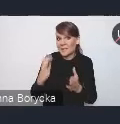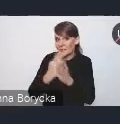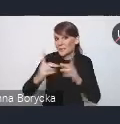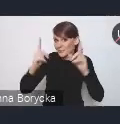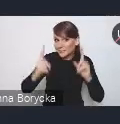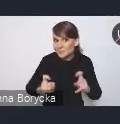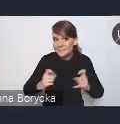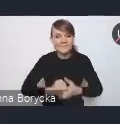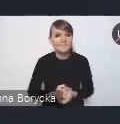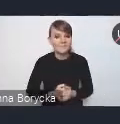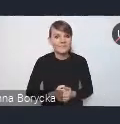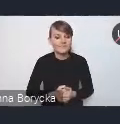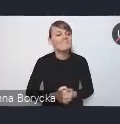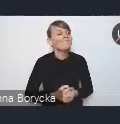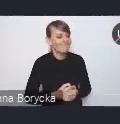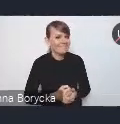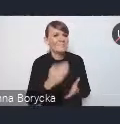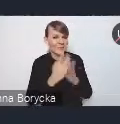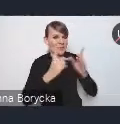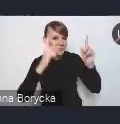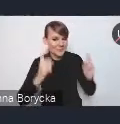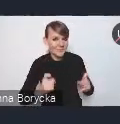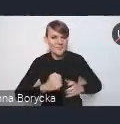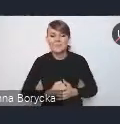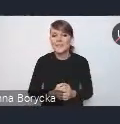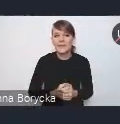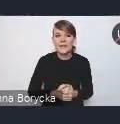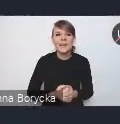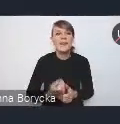Zaczynamy. Chciałbym w związku z tym przypomnieć wszystkim,